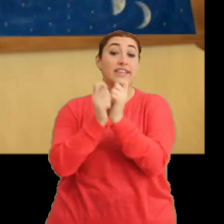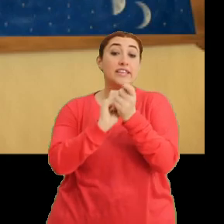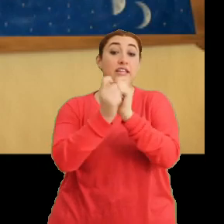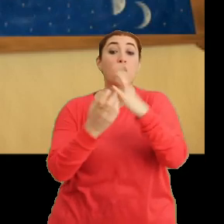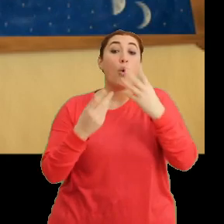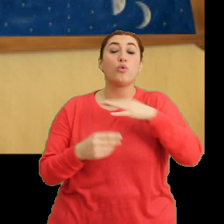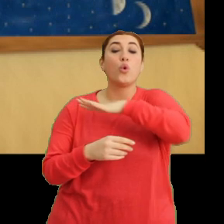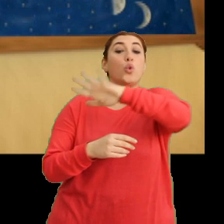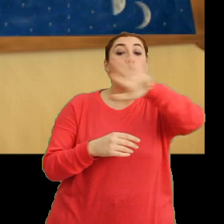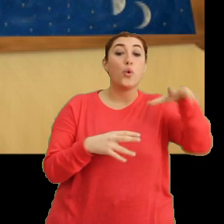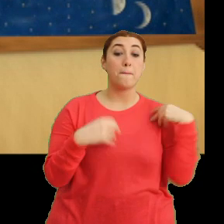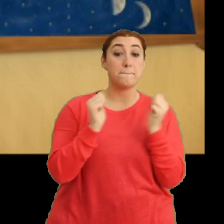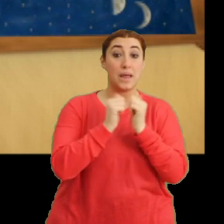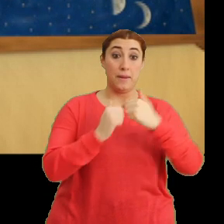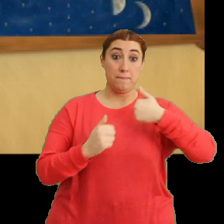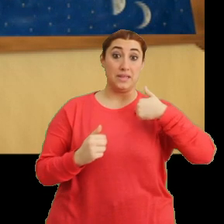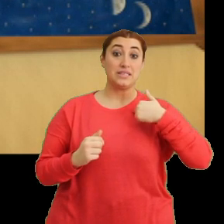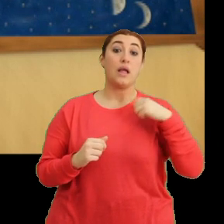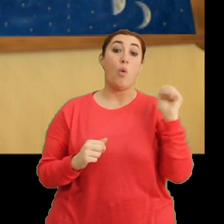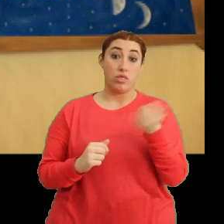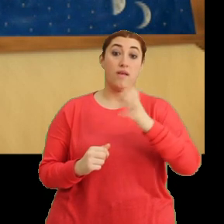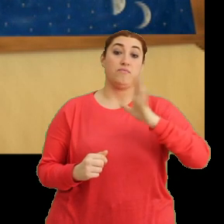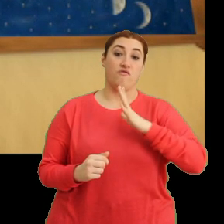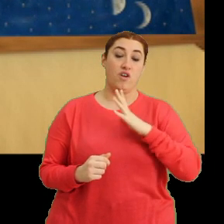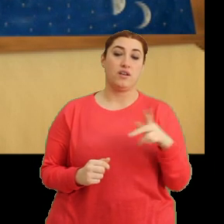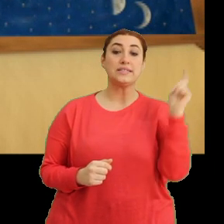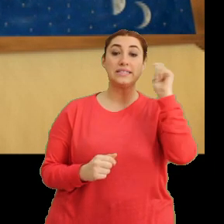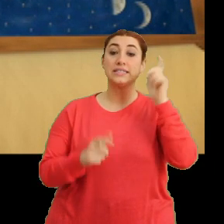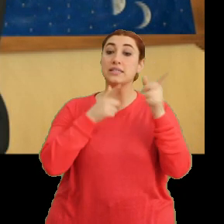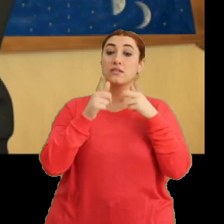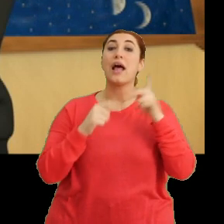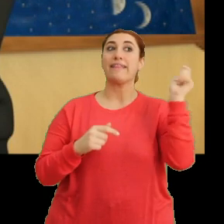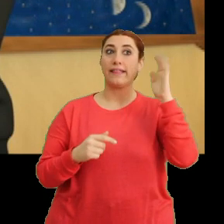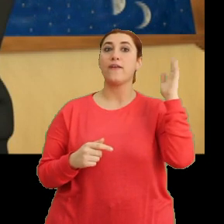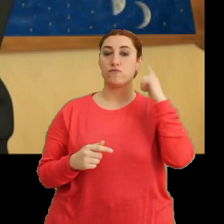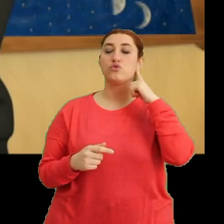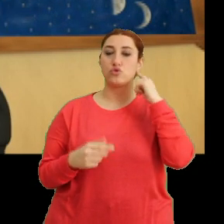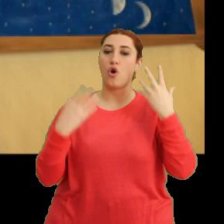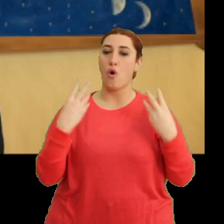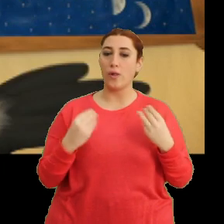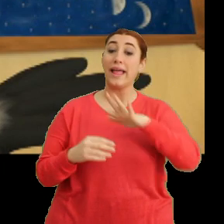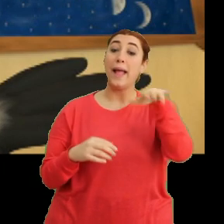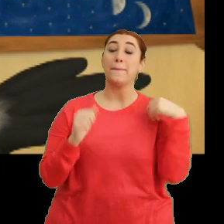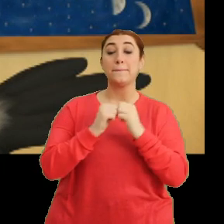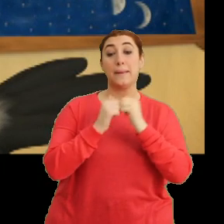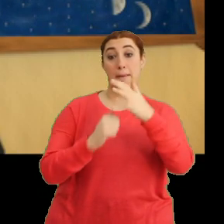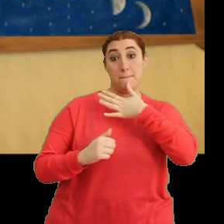...tüm sürüyle birlikte bizleri de etkileyecek. Hı, teneffüs zilimiz çaldı. Hepiniz biliyor olmalısınız.